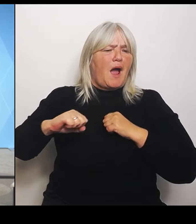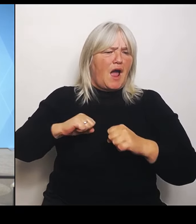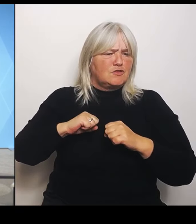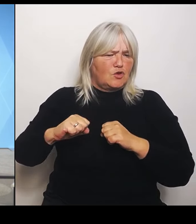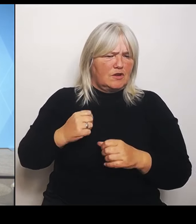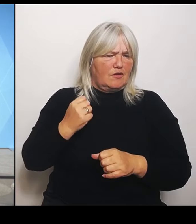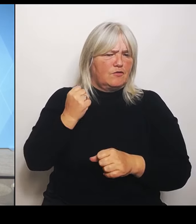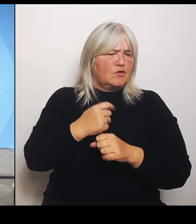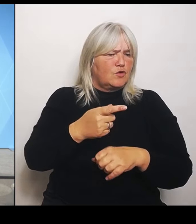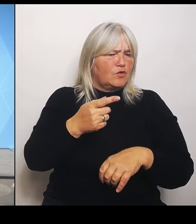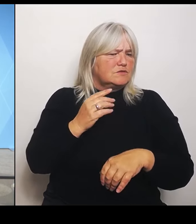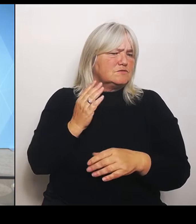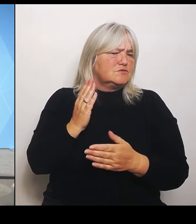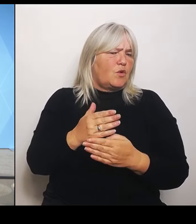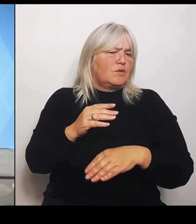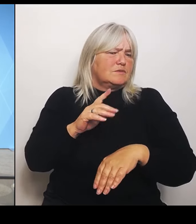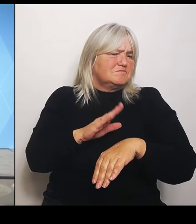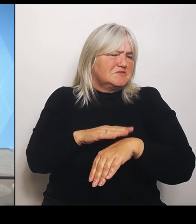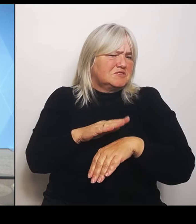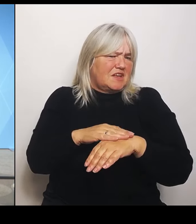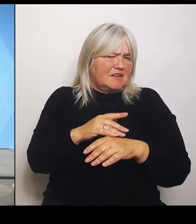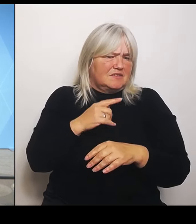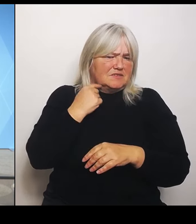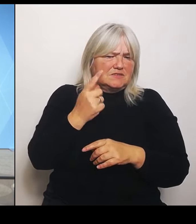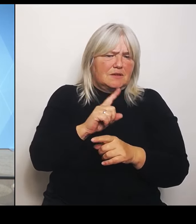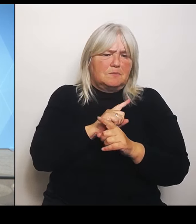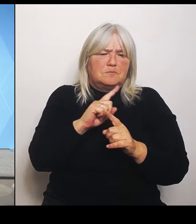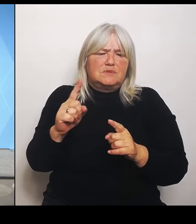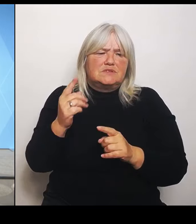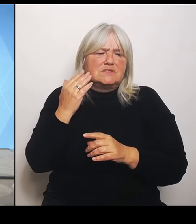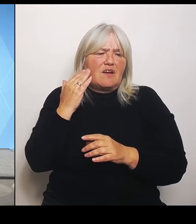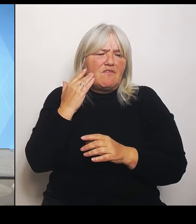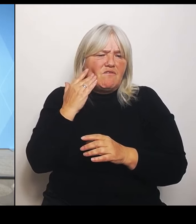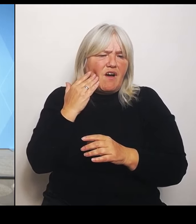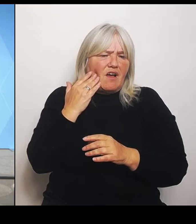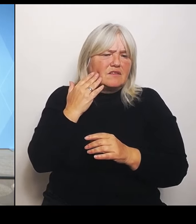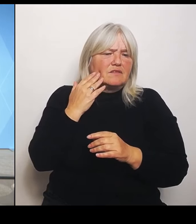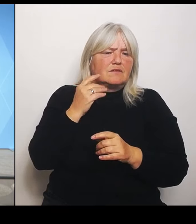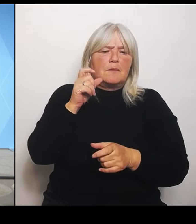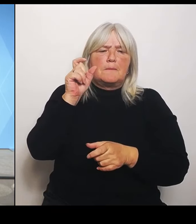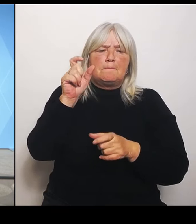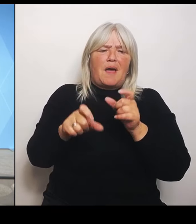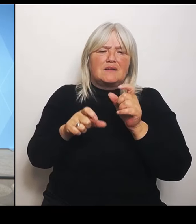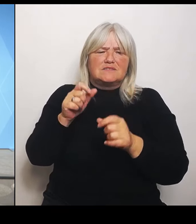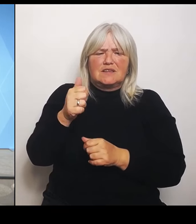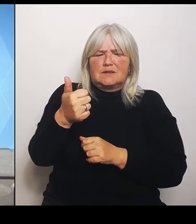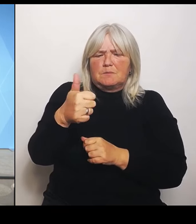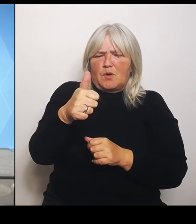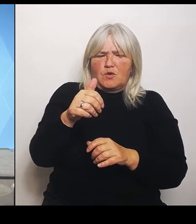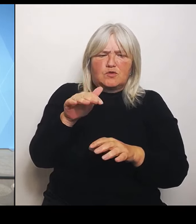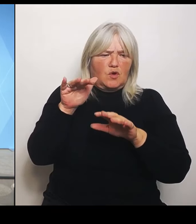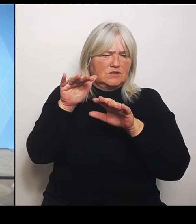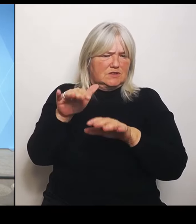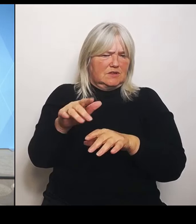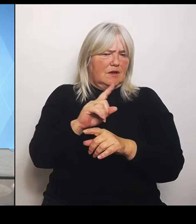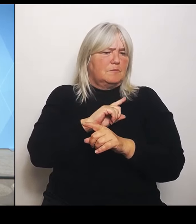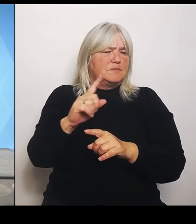Patientenprognosen da sein? Bis wann sollen diese Regionalkonferenzen laufen? Also das muss ein bisschen einen zeitlichen Rahmen hat.